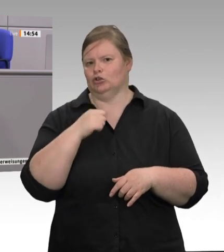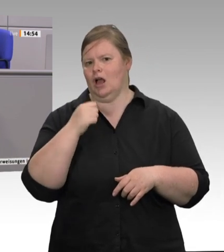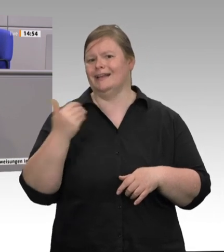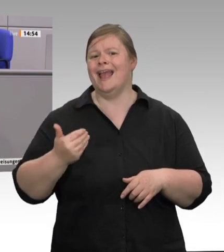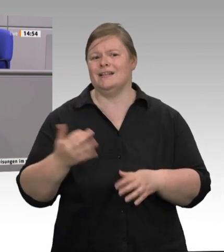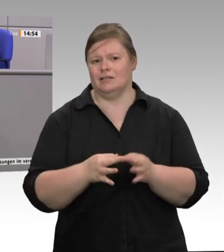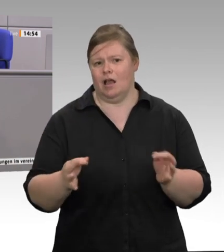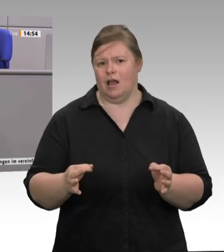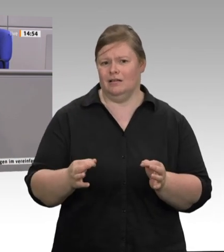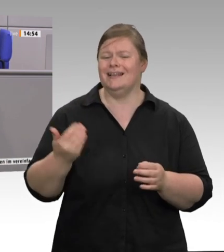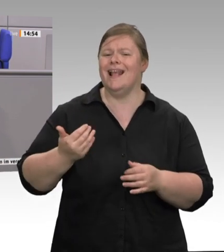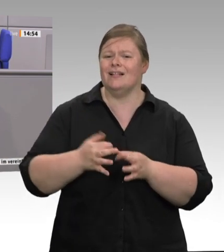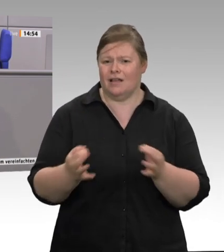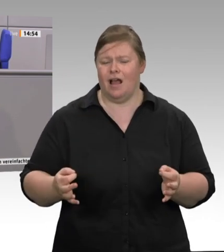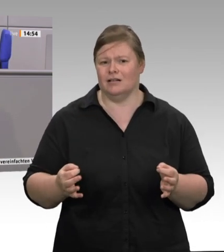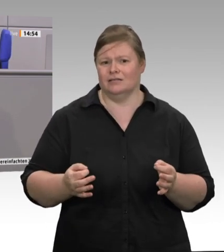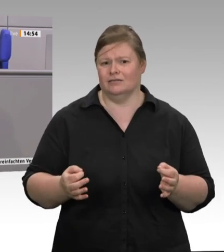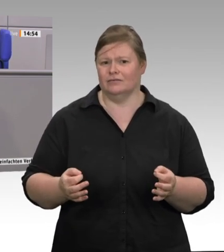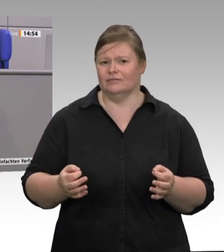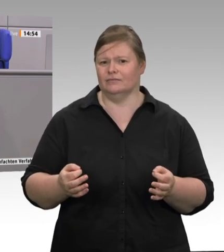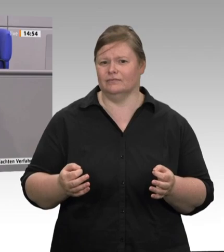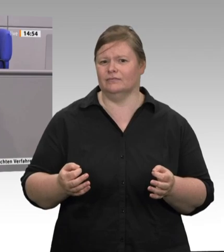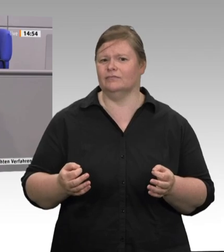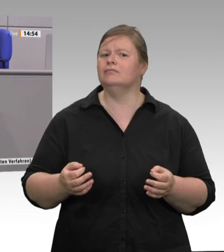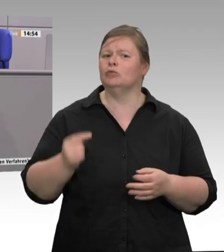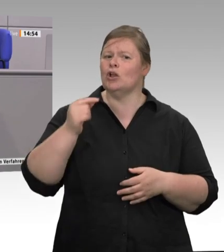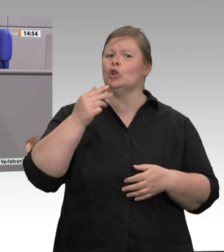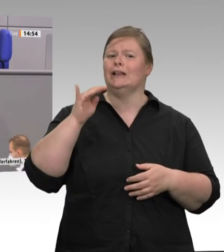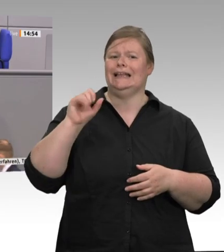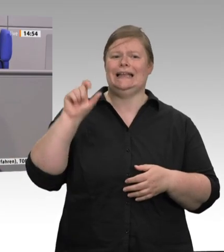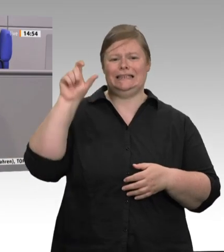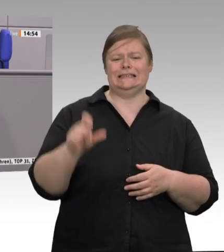die Schlachtkosten gegen null gehen, weil es ja noch die Vermarktung